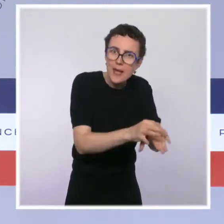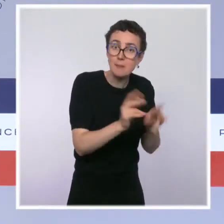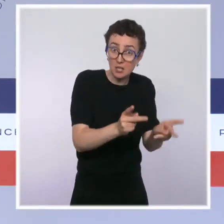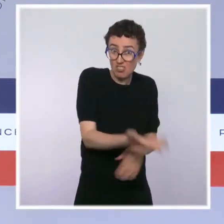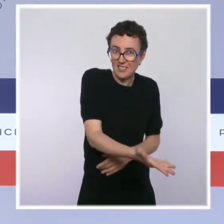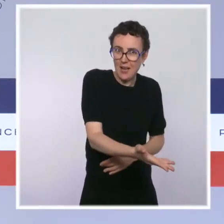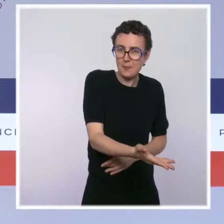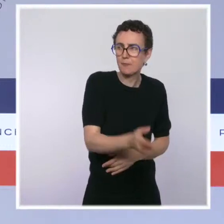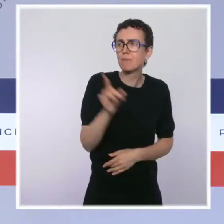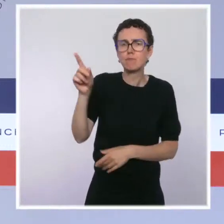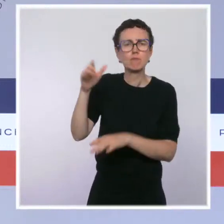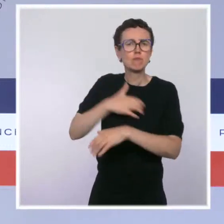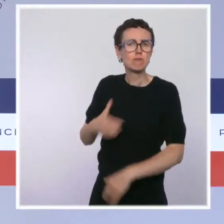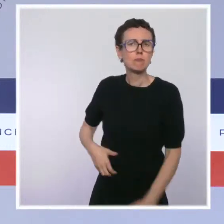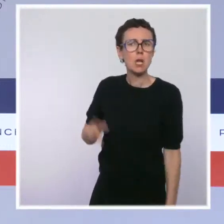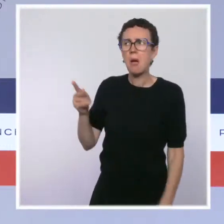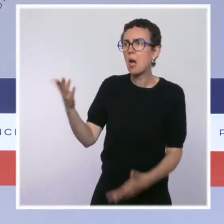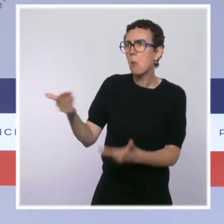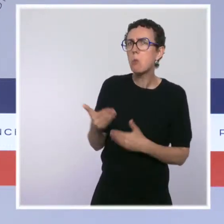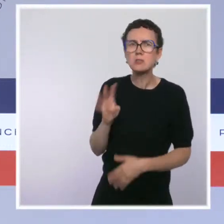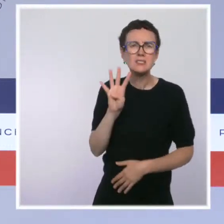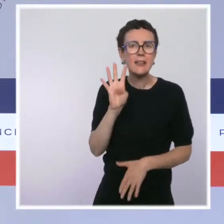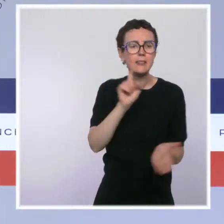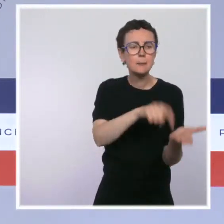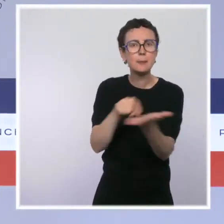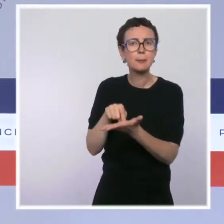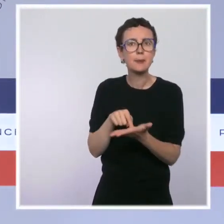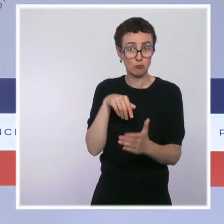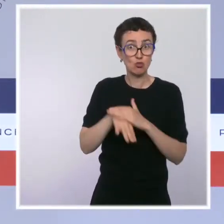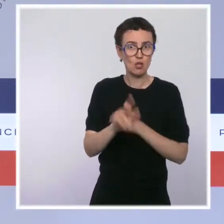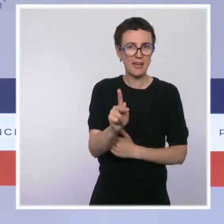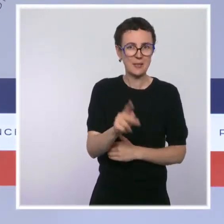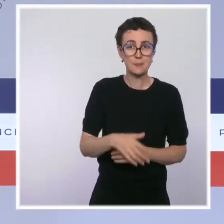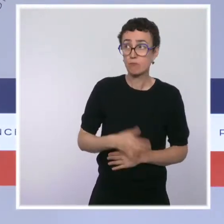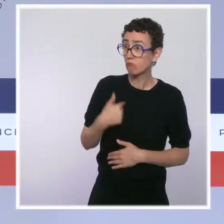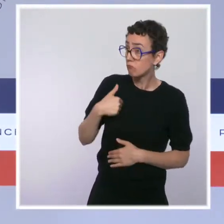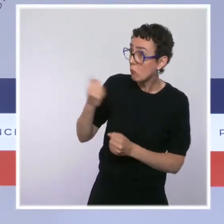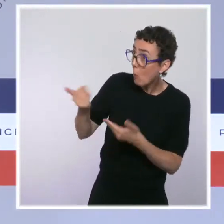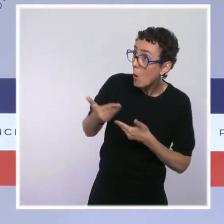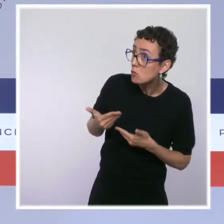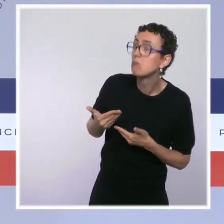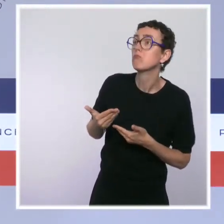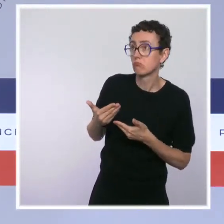je crois qu'il y en a quatre, et nous lui avons répondu que nous étions évidemment prêts à